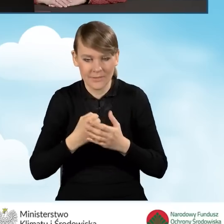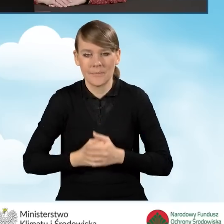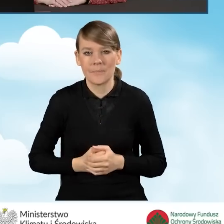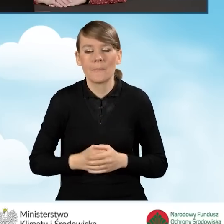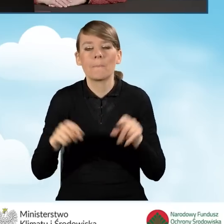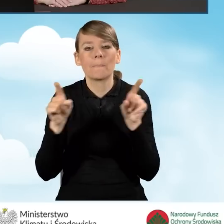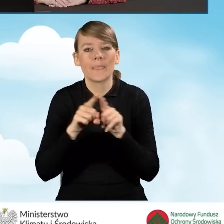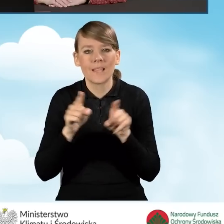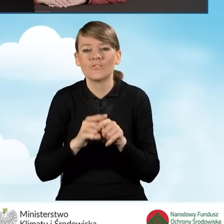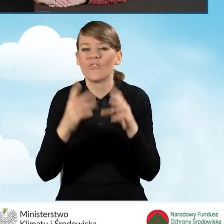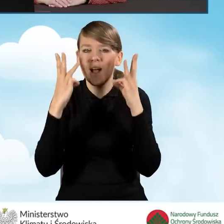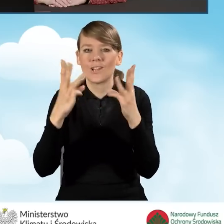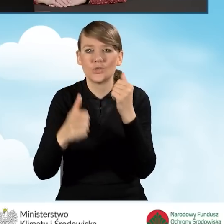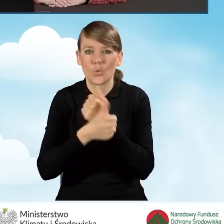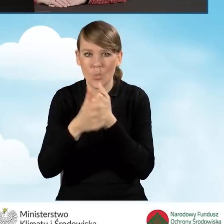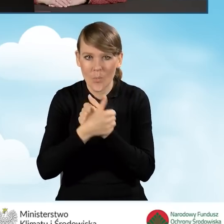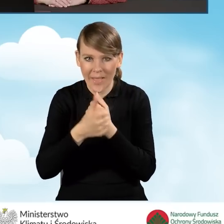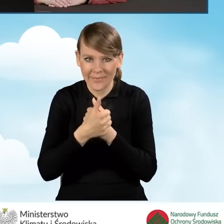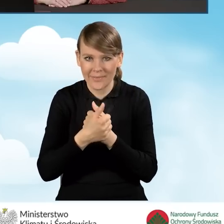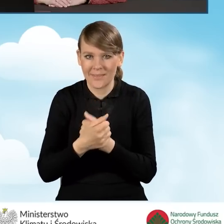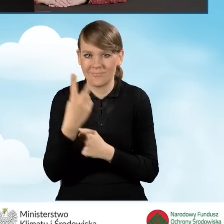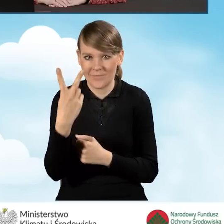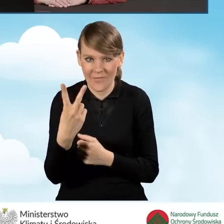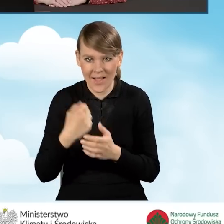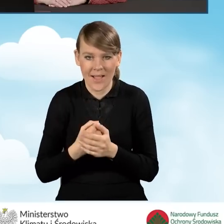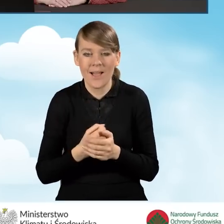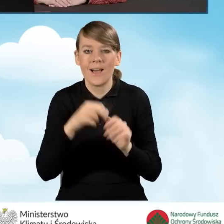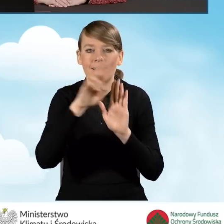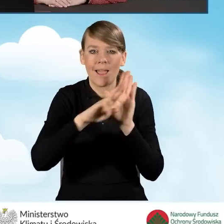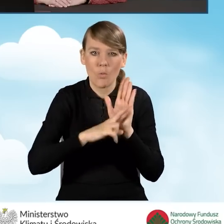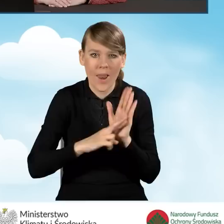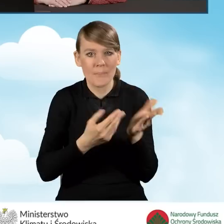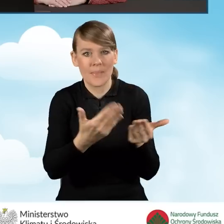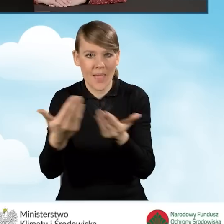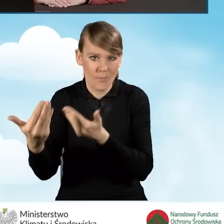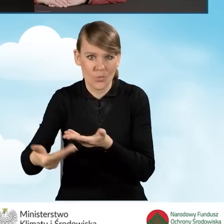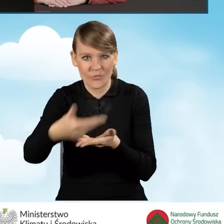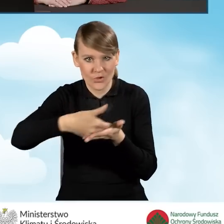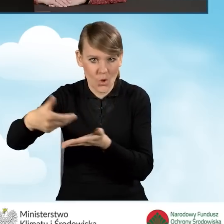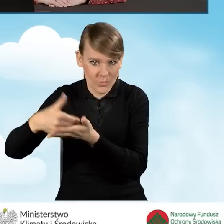Poza tym bardzo ważnymi dokumentami są dwa pozostałe dokumenty, takie jak regulamin naboru wniosków o dofinansowanie,